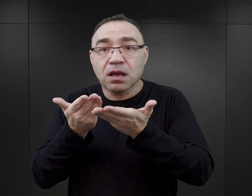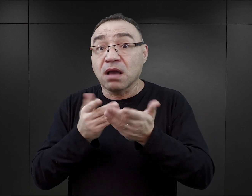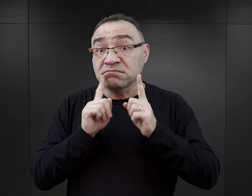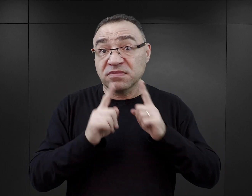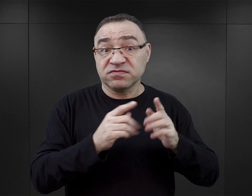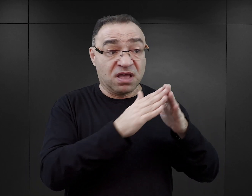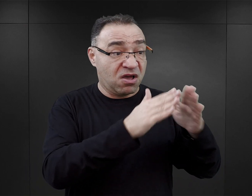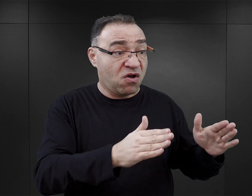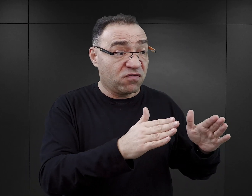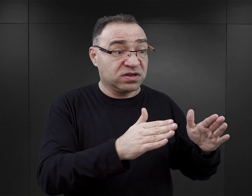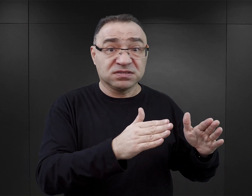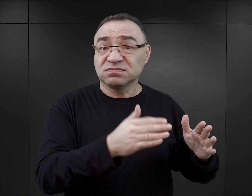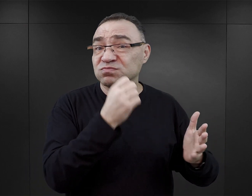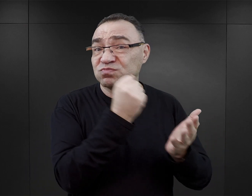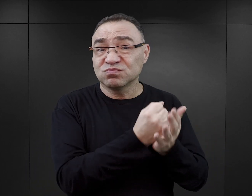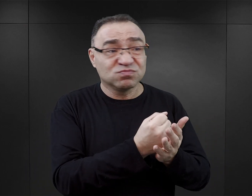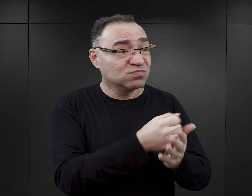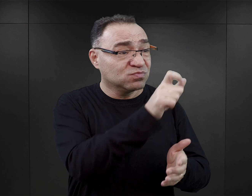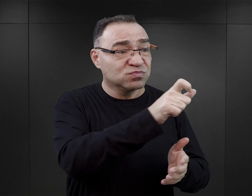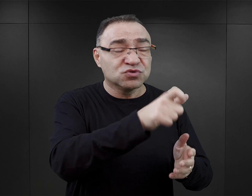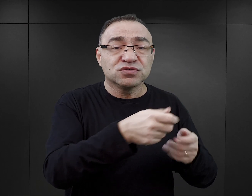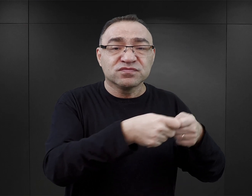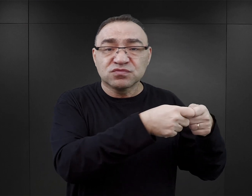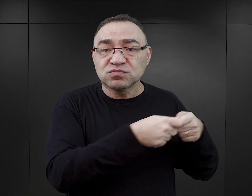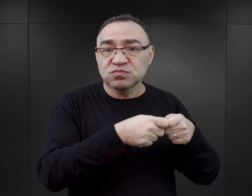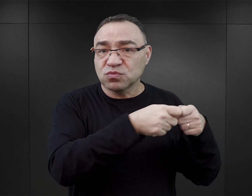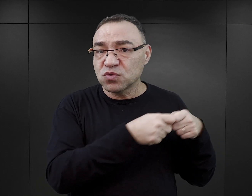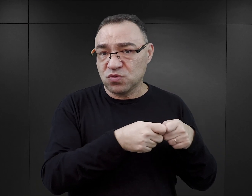W obozie Auschwitz więźniowie, żeby przetrwać, musieli brać udział